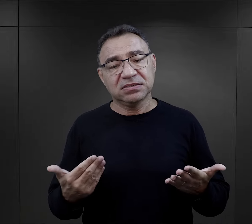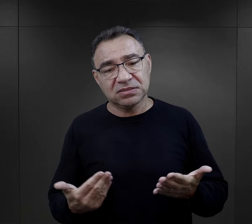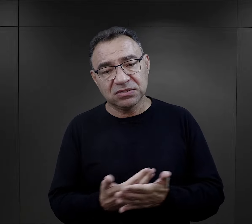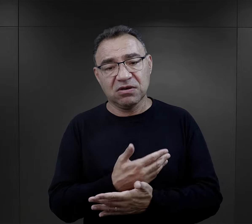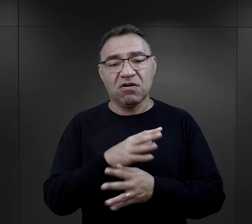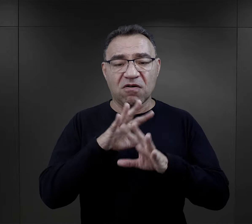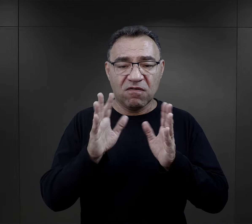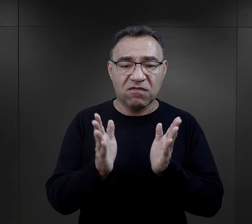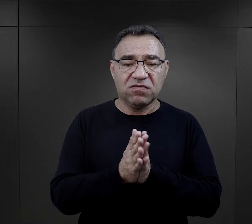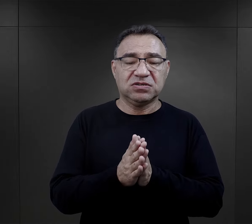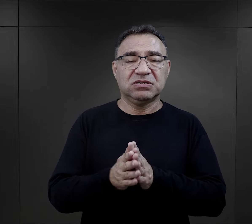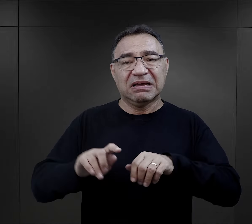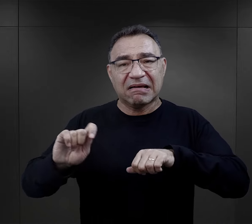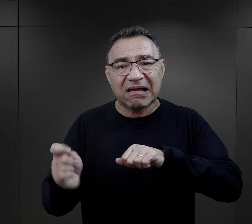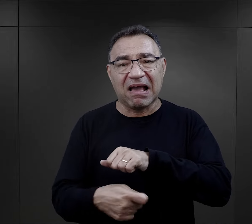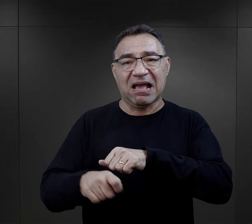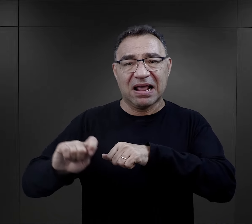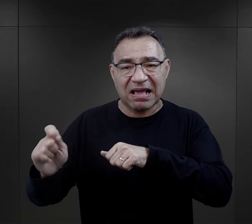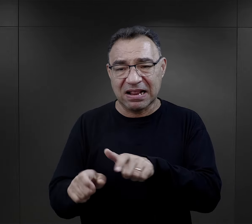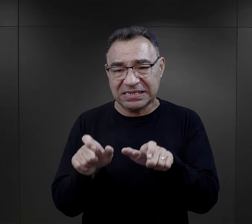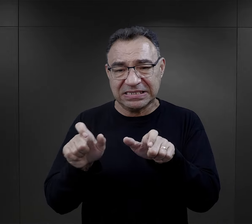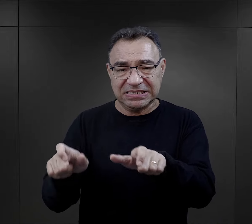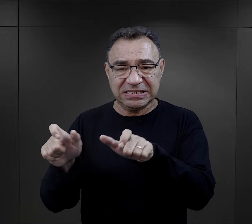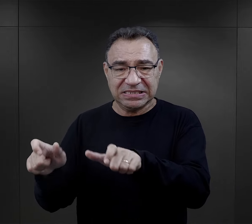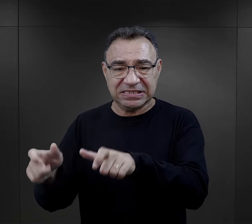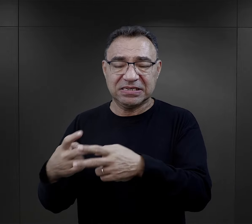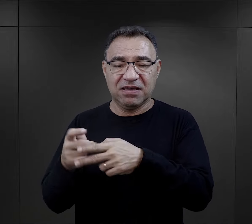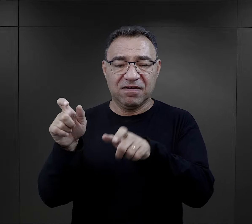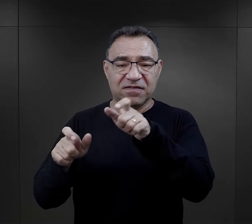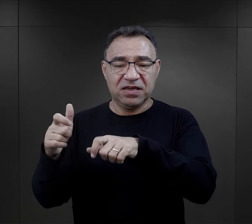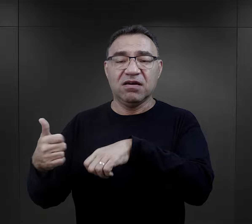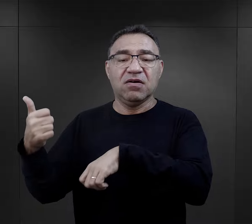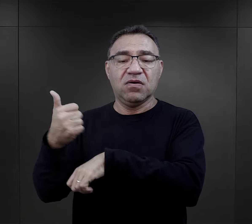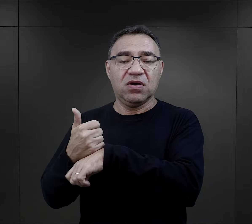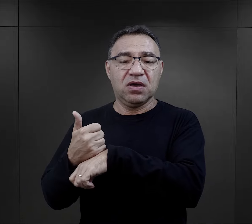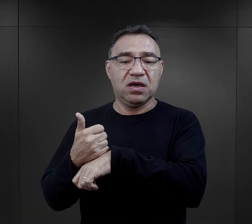i znowu za wszystko kary, wszędzie są więźniami więźniowie funkcyjni